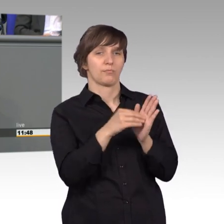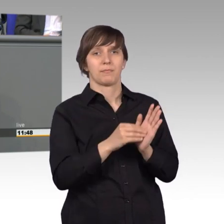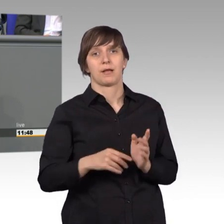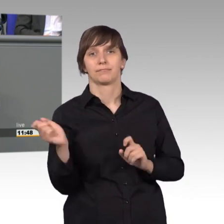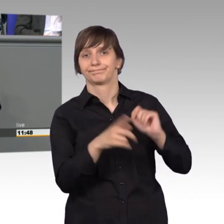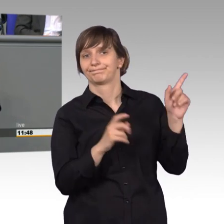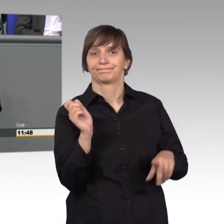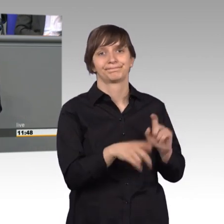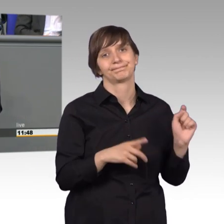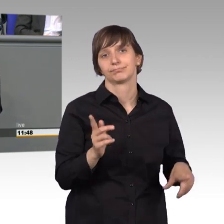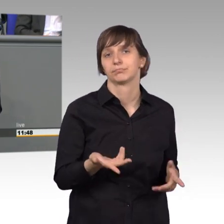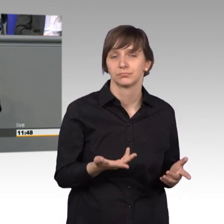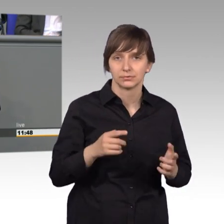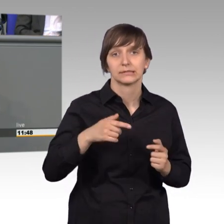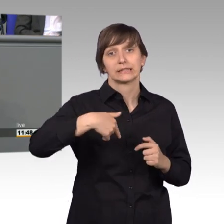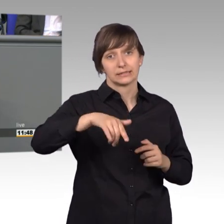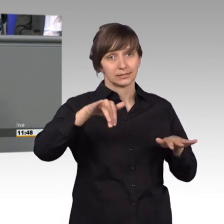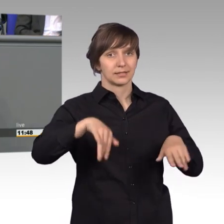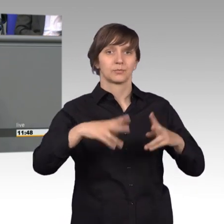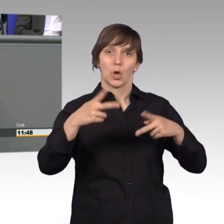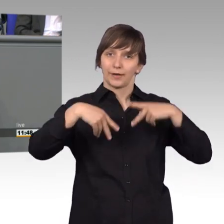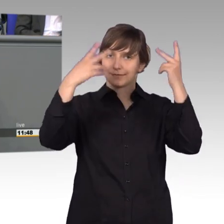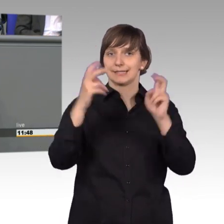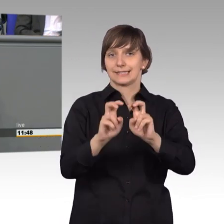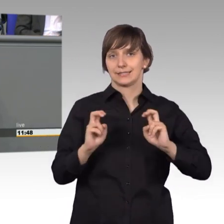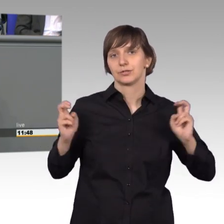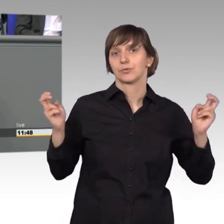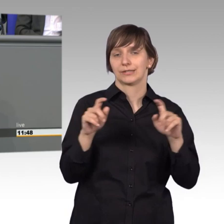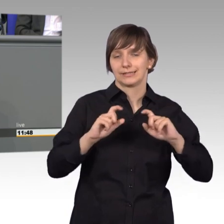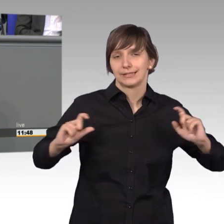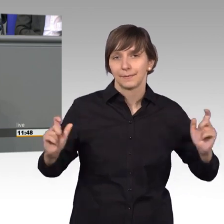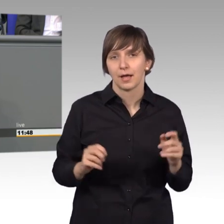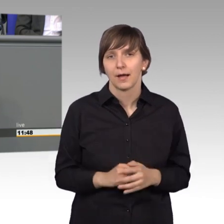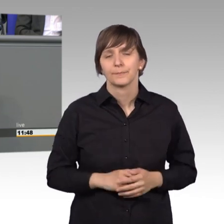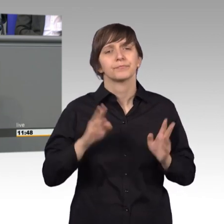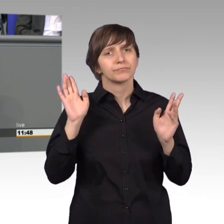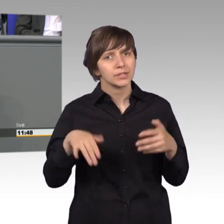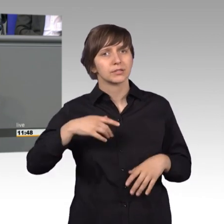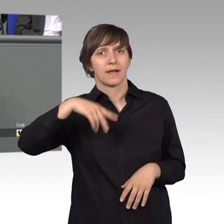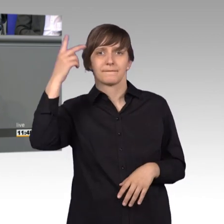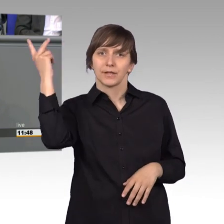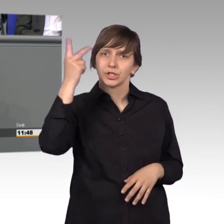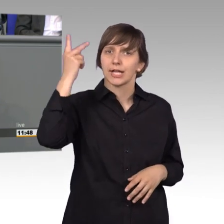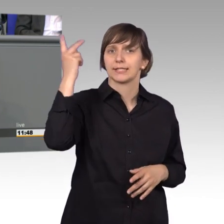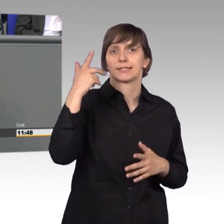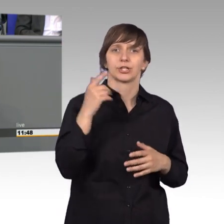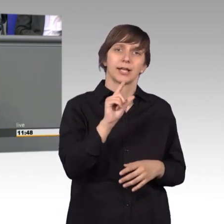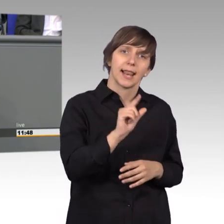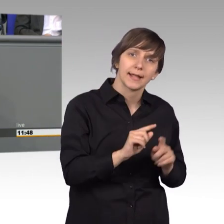Dazu findet auch in Kürze eine öffentliche Sitzung statt. Ich habe durchaus Verständnis für kleine, mittlere Unternehmen, für Vereine,